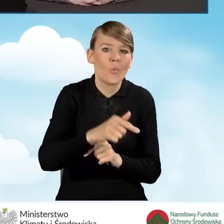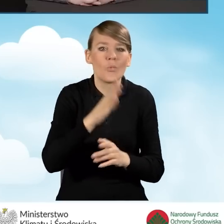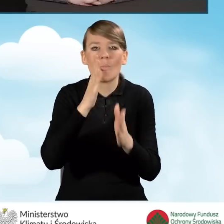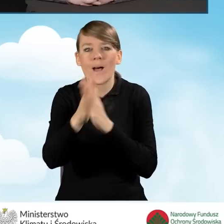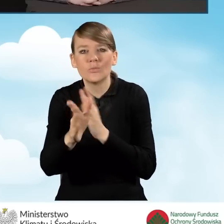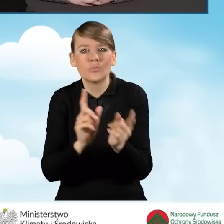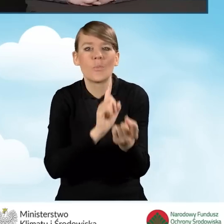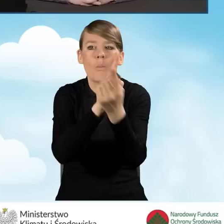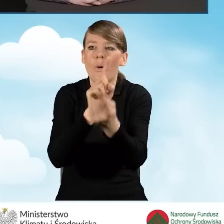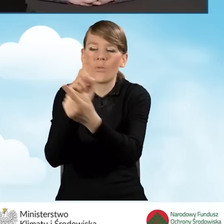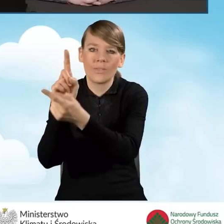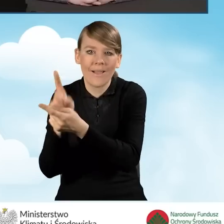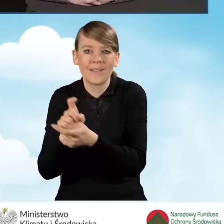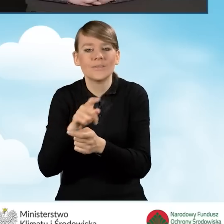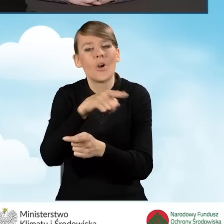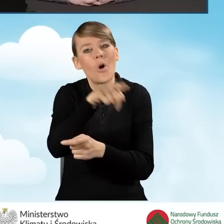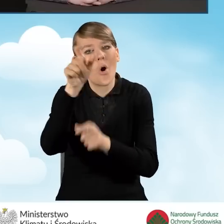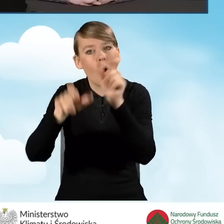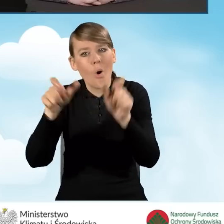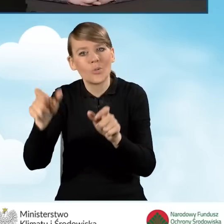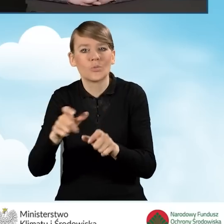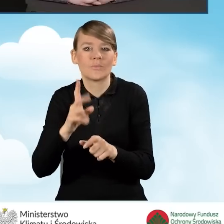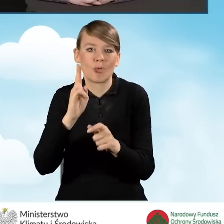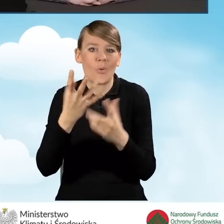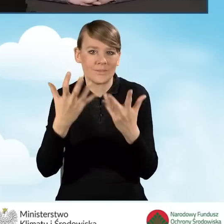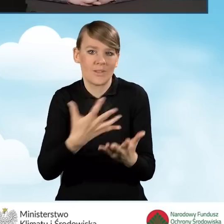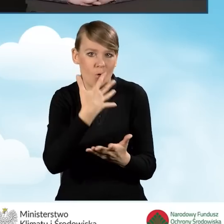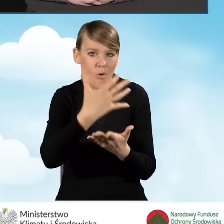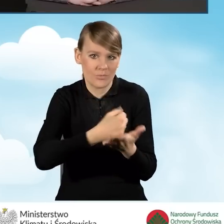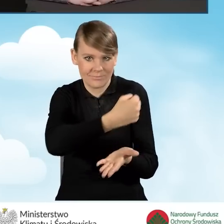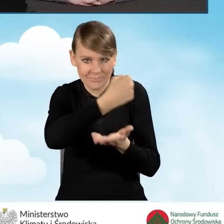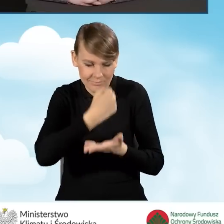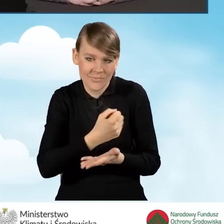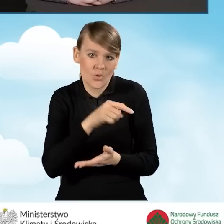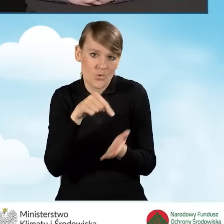I to także jest zakres działania punktu konsultacyjnego.